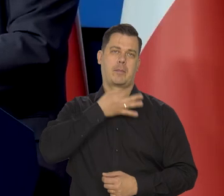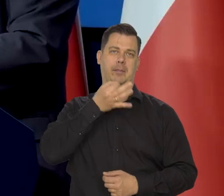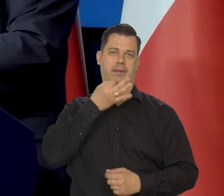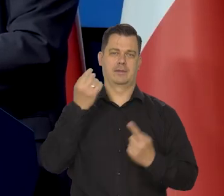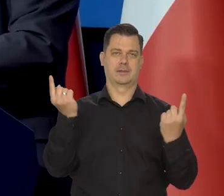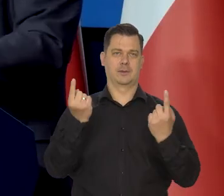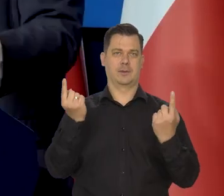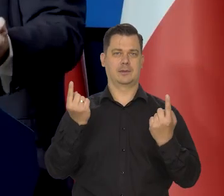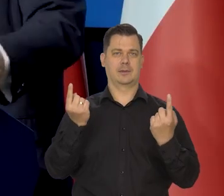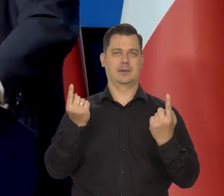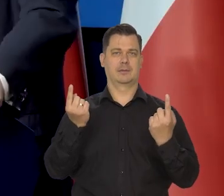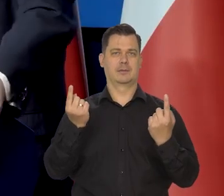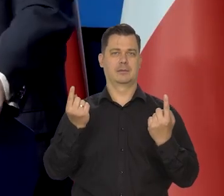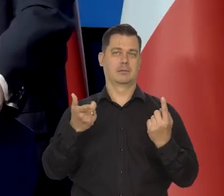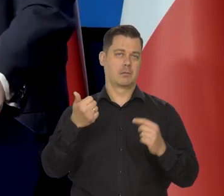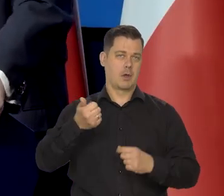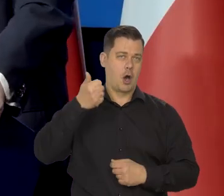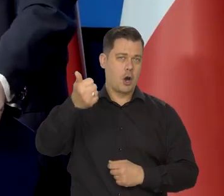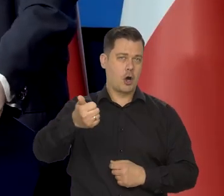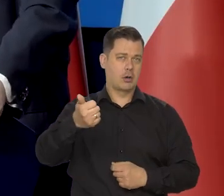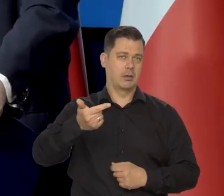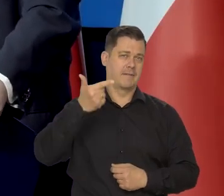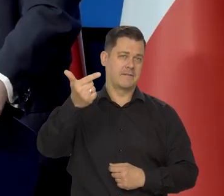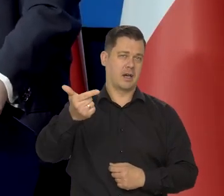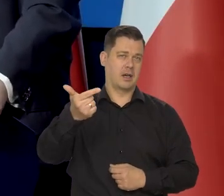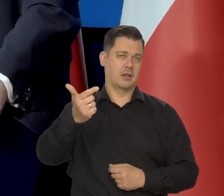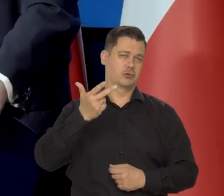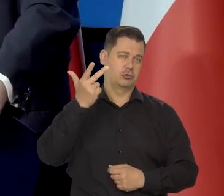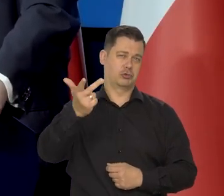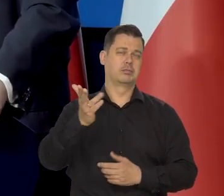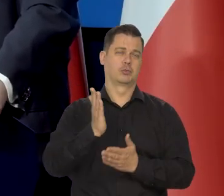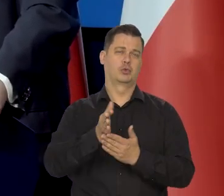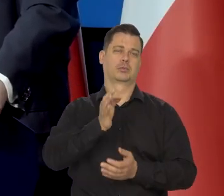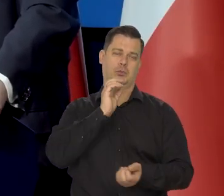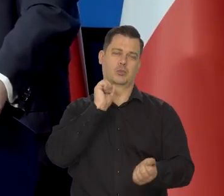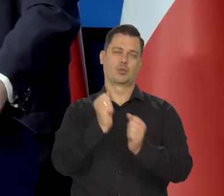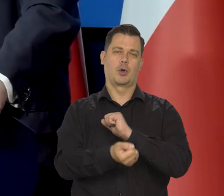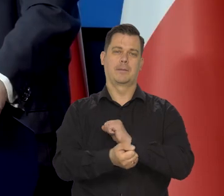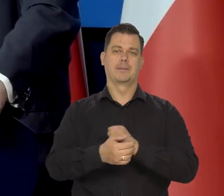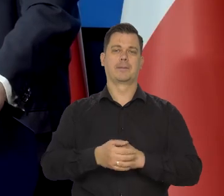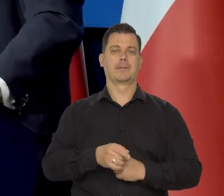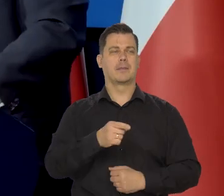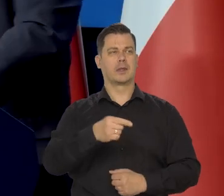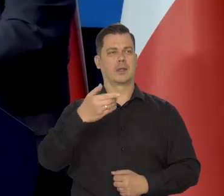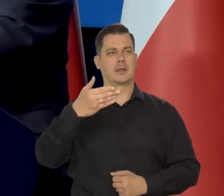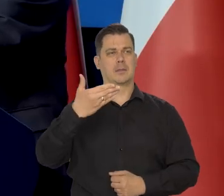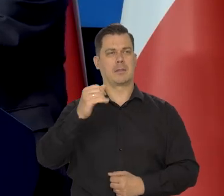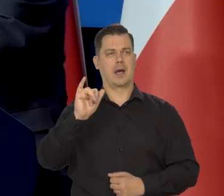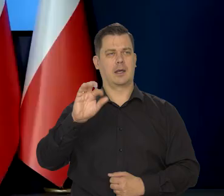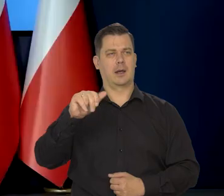Szybko -to znaczy rok, dwa, trzy, no to jest szybko. Pan redaktor Mirosław Majeran. Bardzo proszę.